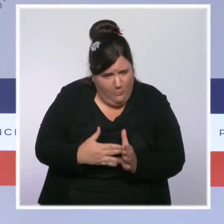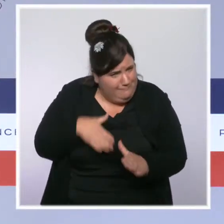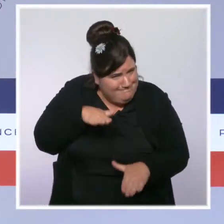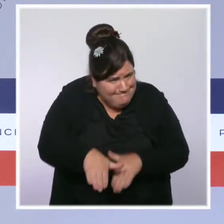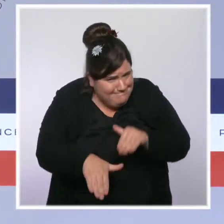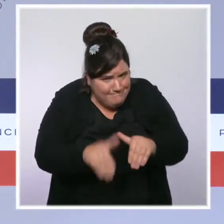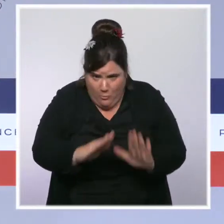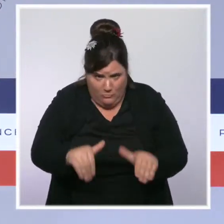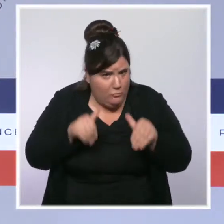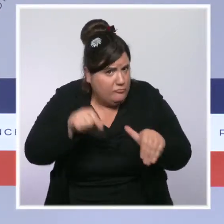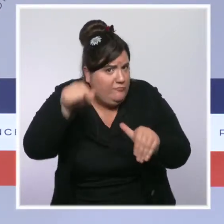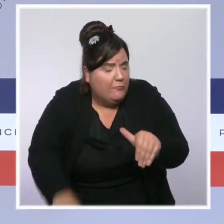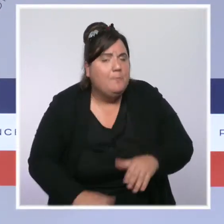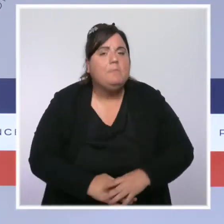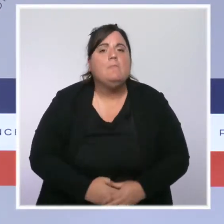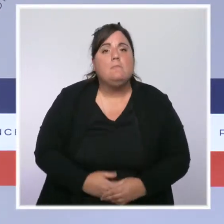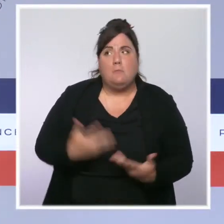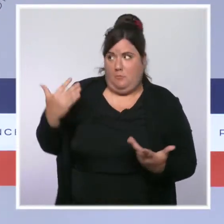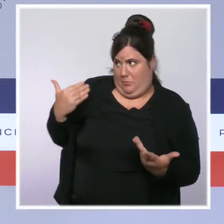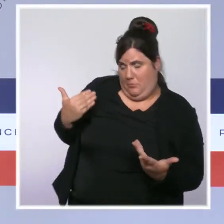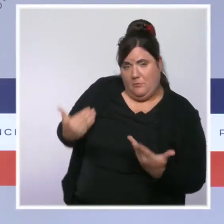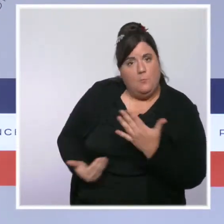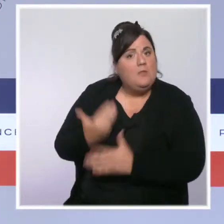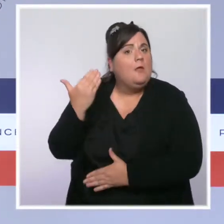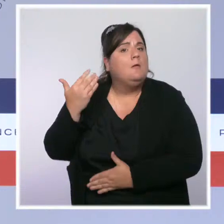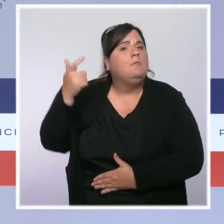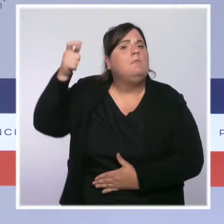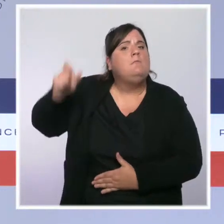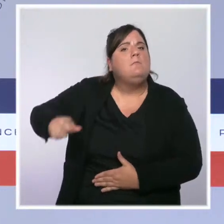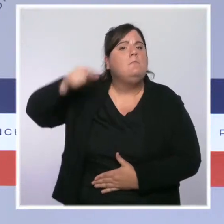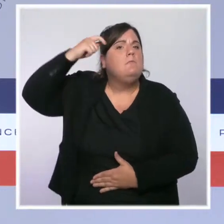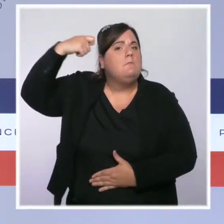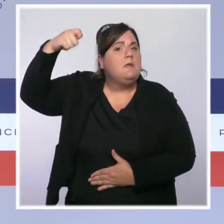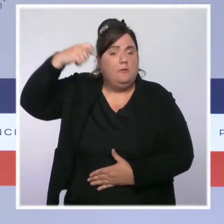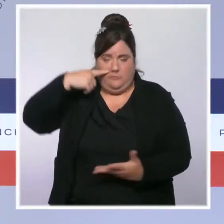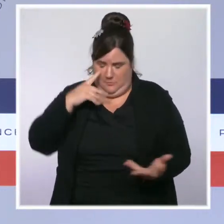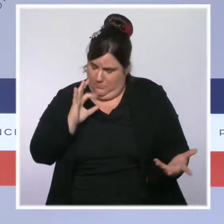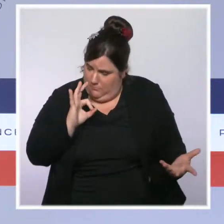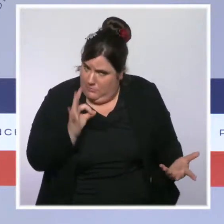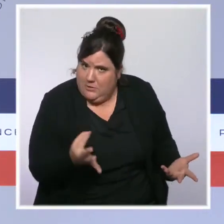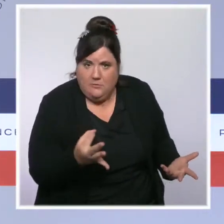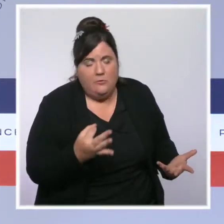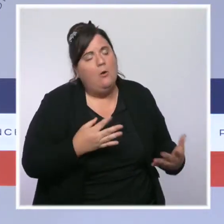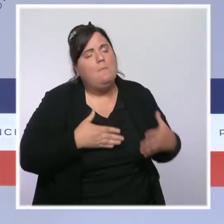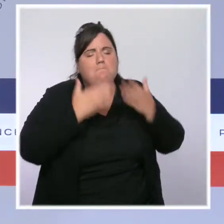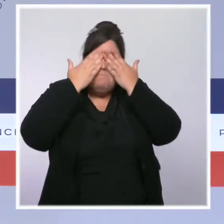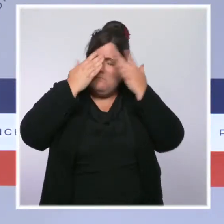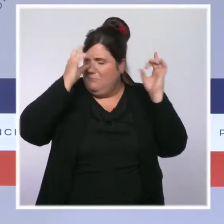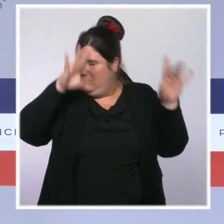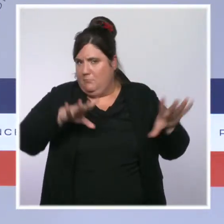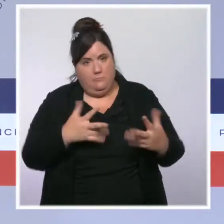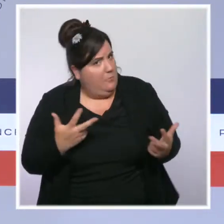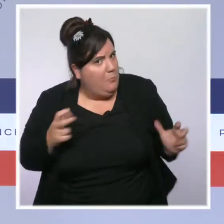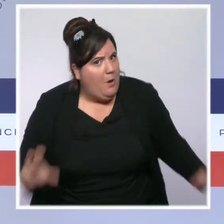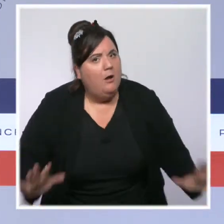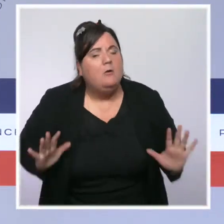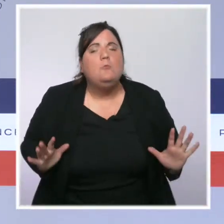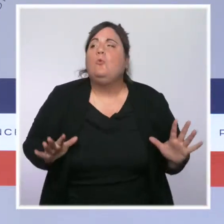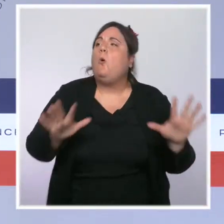Et le président de la République l'a redit ce matin, nous refusons le déni et nous récusons l'incantation. Nous agissons.